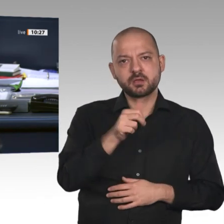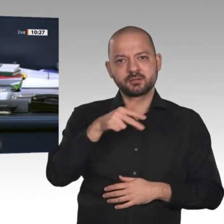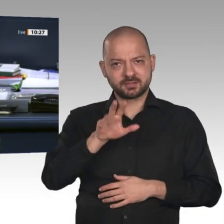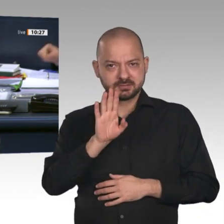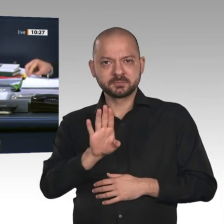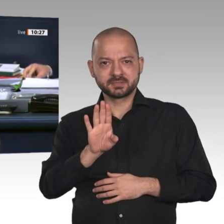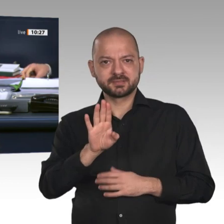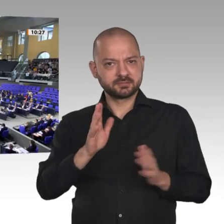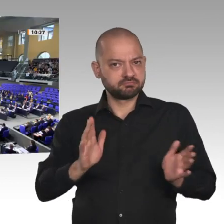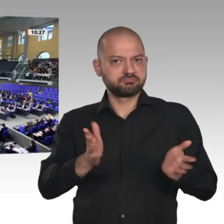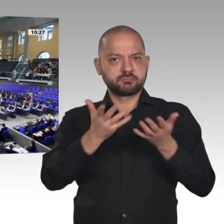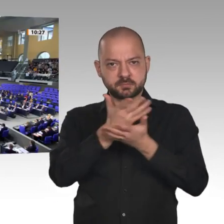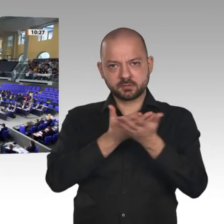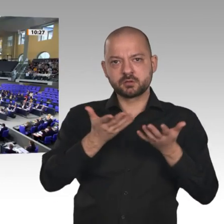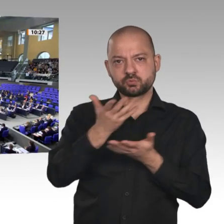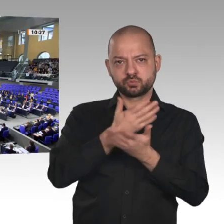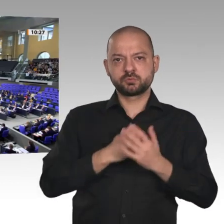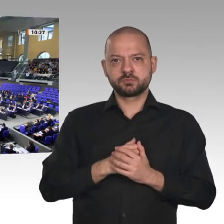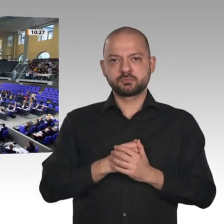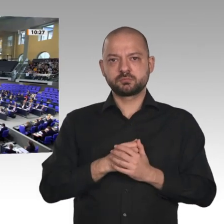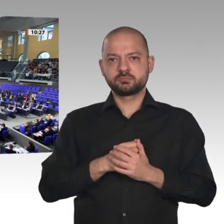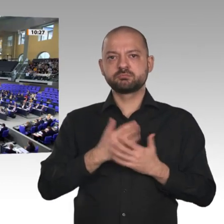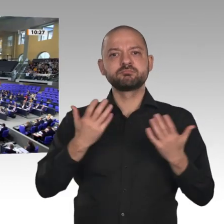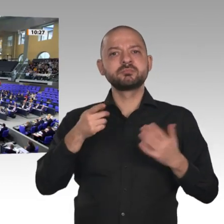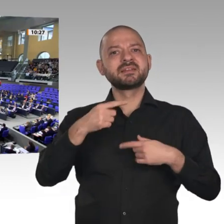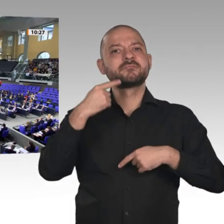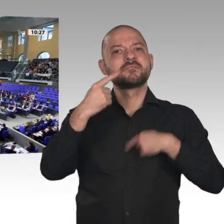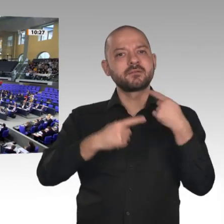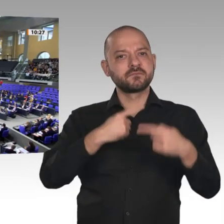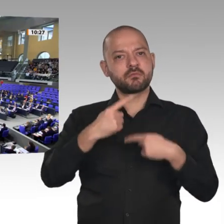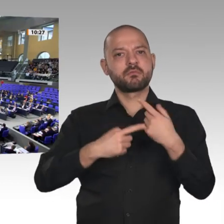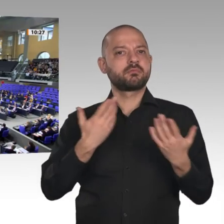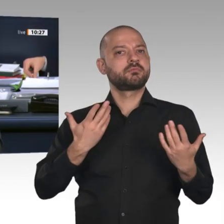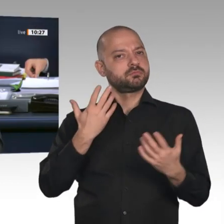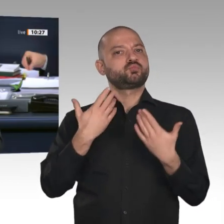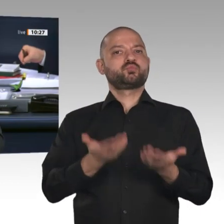wir auch heute so verfahren. - Ich sehe keinen Widerspruch. Dann sind die beiden